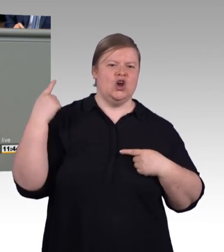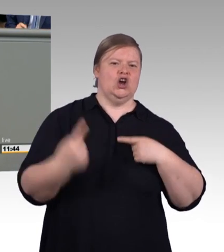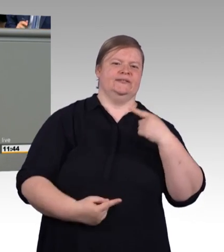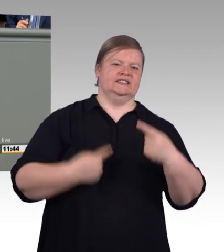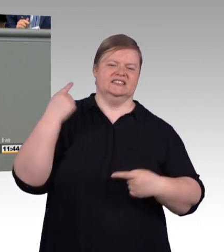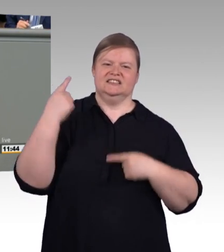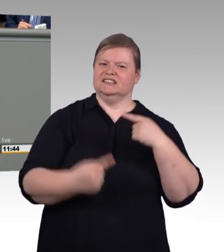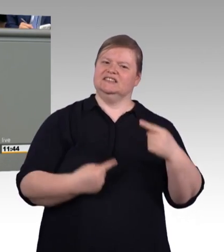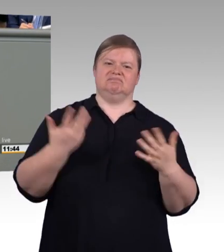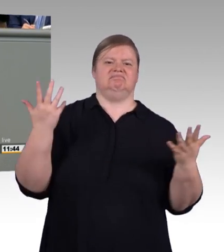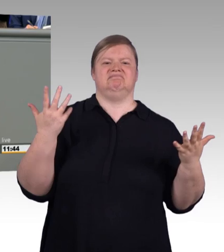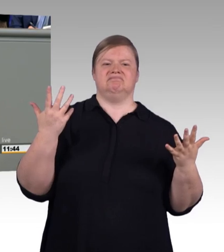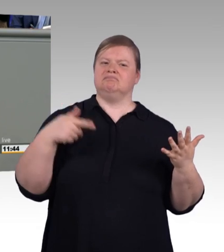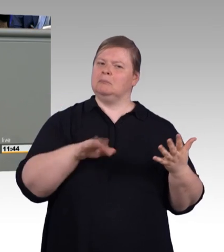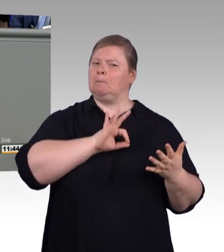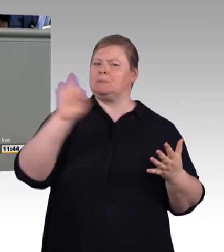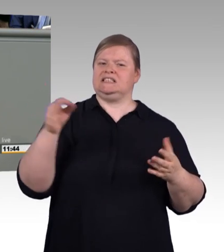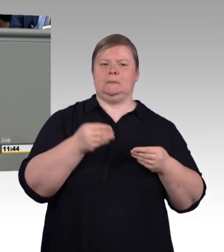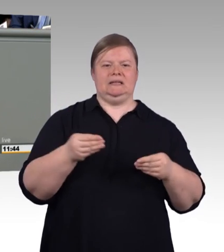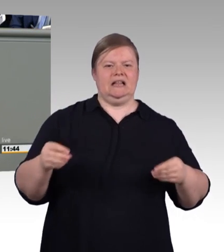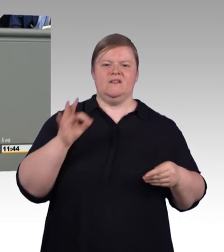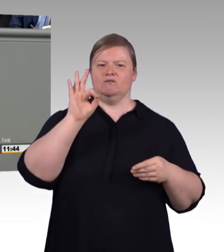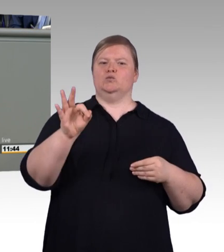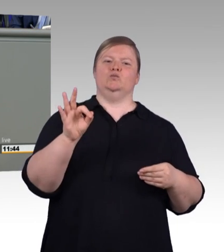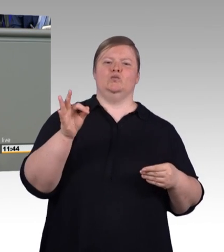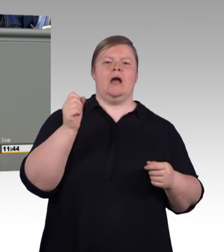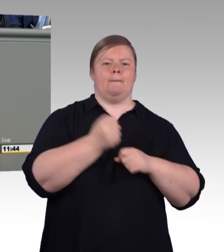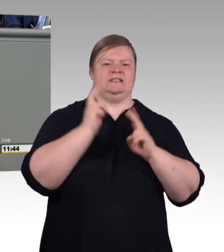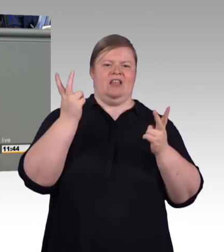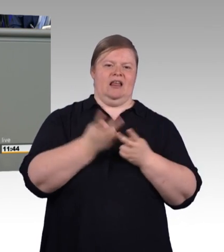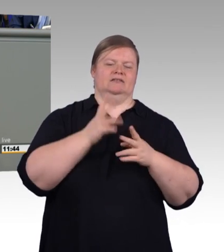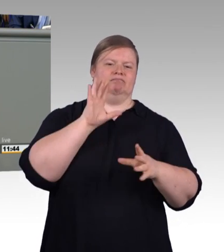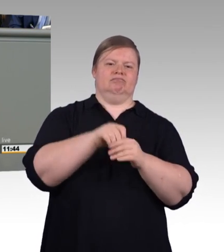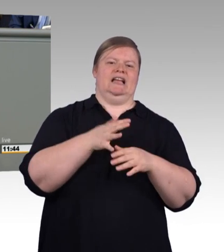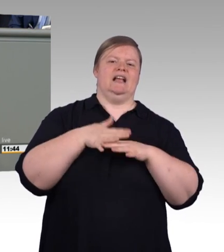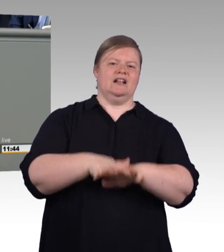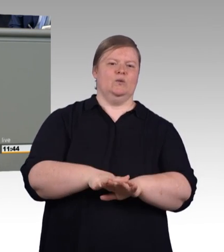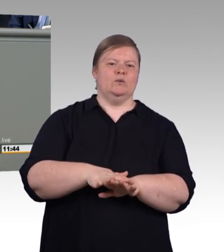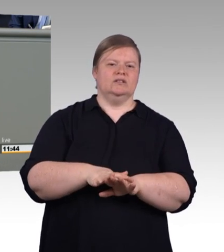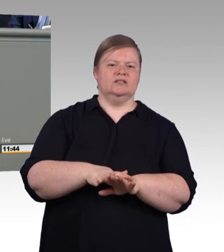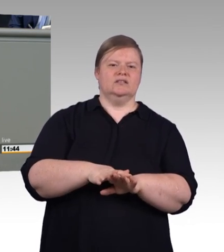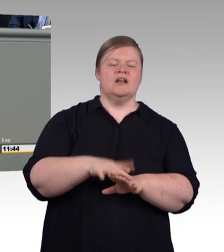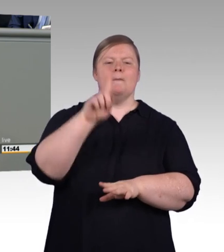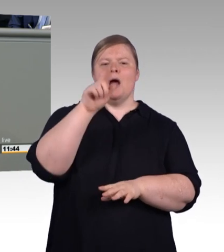dass 25 Prozent aller Auszubildenden ihre Ausbildung vorzeitig abbrechen. Auszubildende werden zum Teil